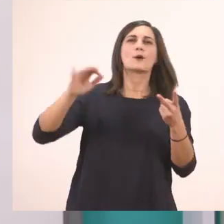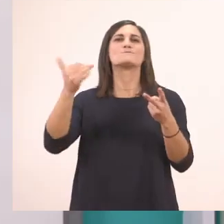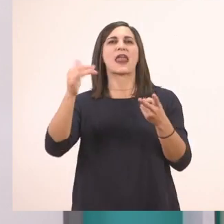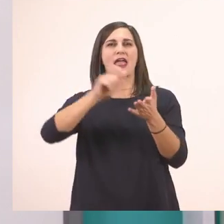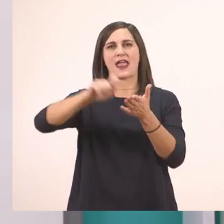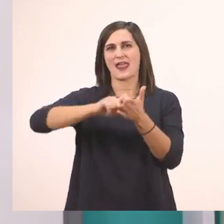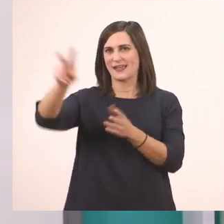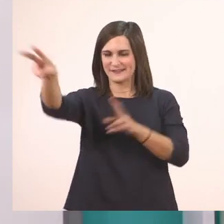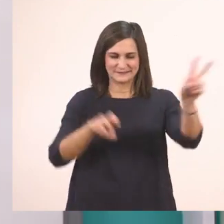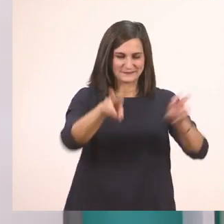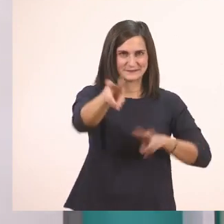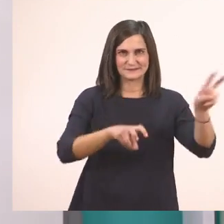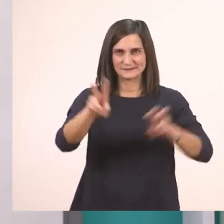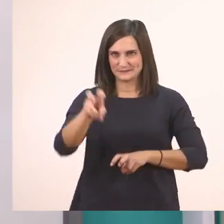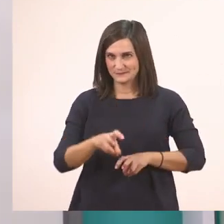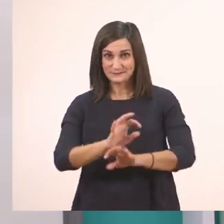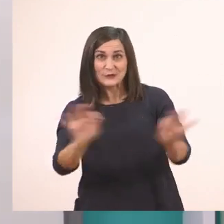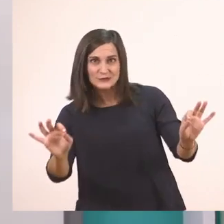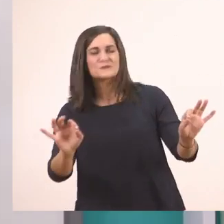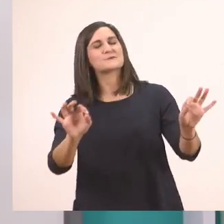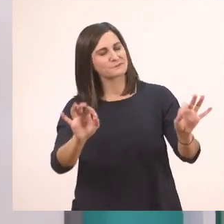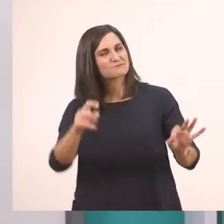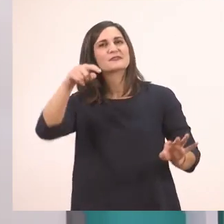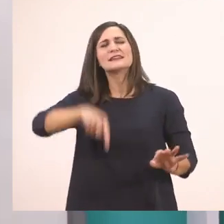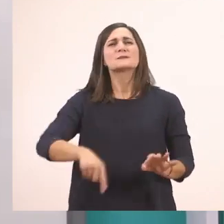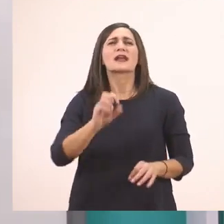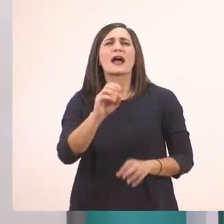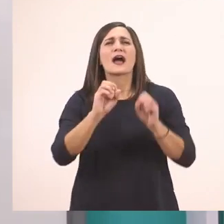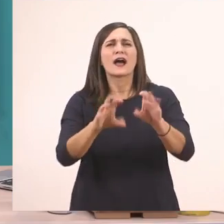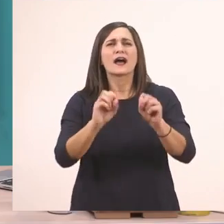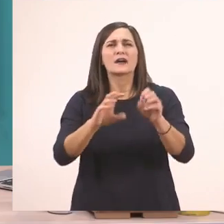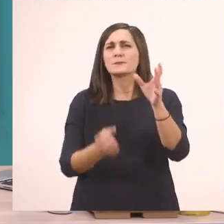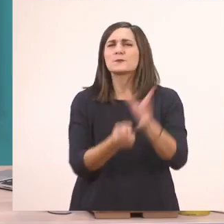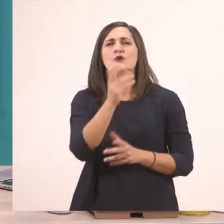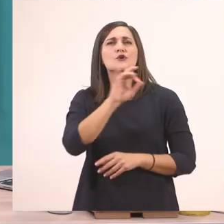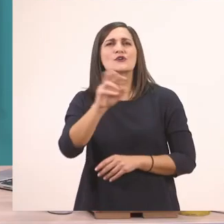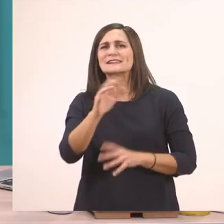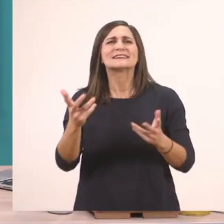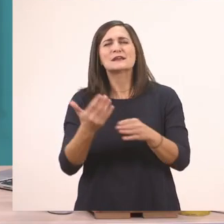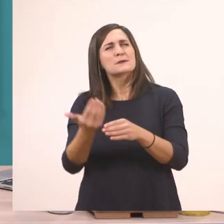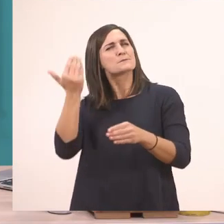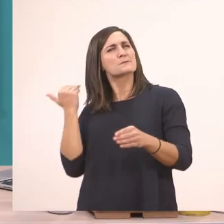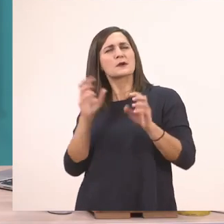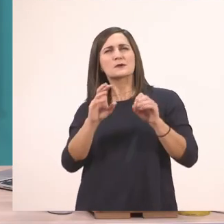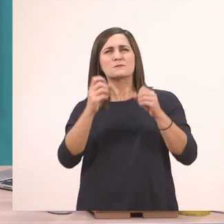Λοιπόν θέλετε να σας πω σήμερα ποιο καινούργιο γραμματάκι θα μάθουμε; Ποιο είχαμε μάθει την προηγούμενη φορά; Θυμάστε;